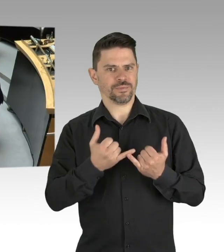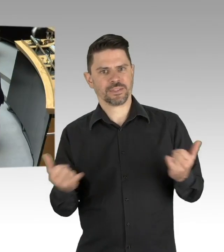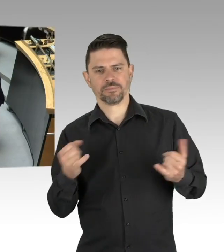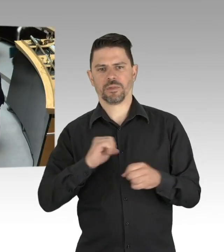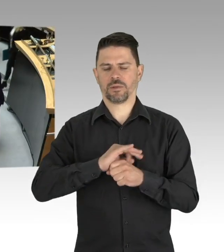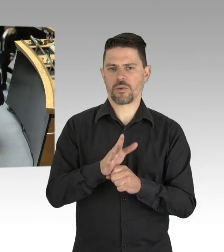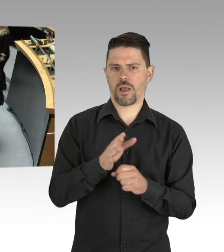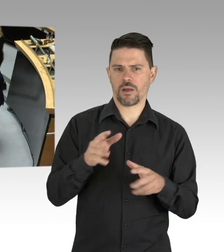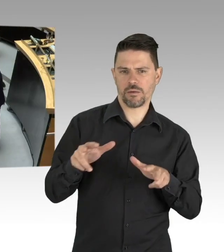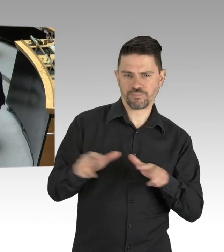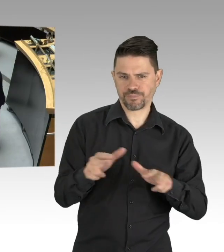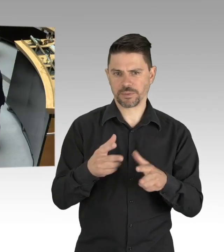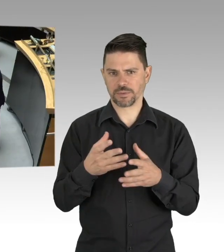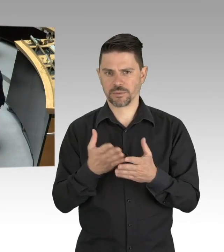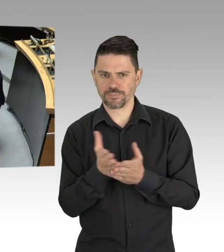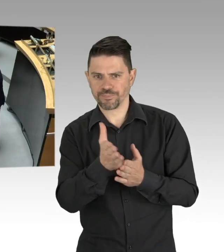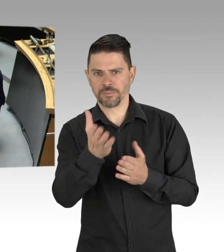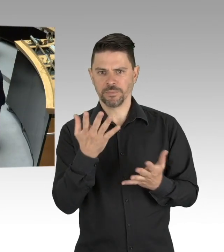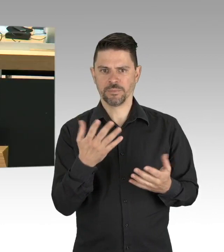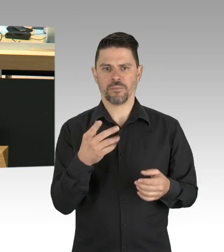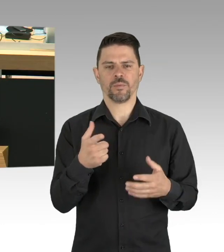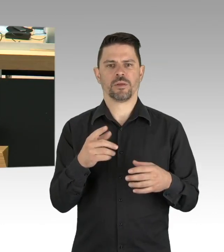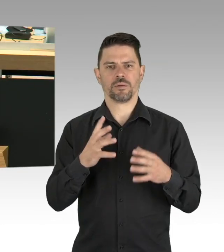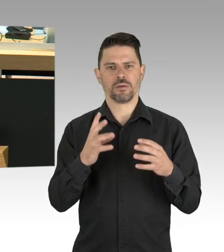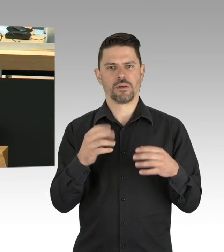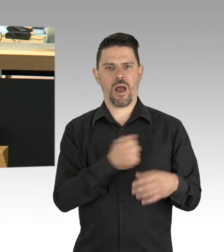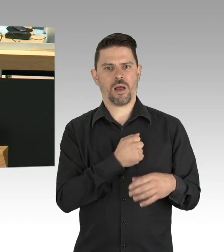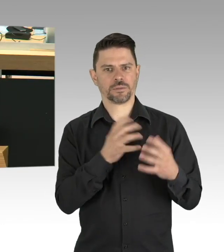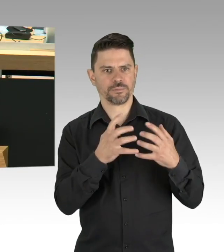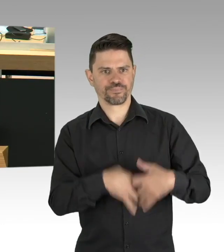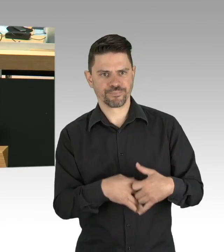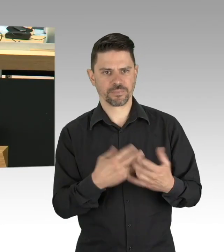sehr geehrte Kolleginnen und Kollegen. In den zurückliegenden Wochen ist es gelungen